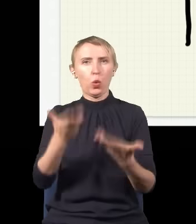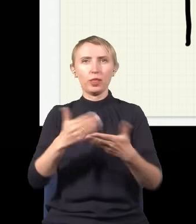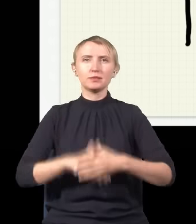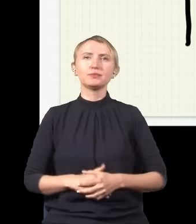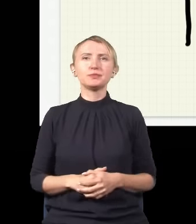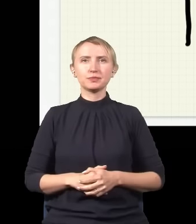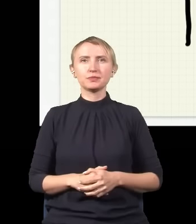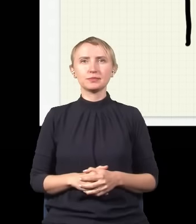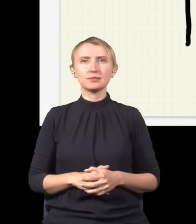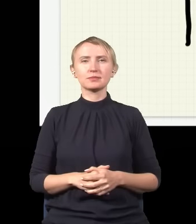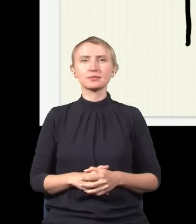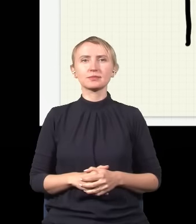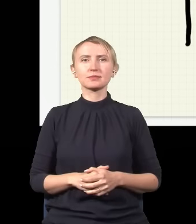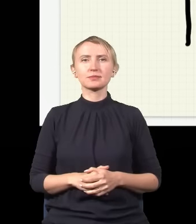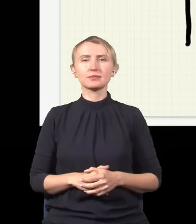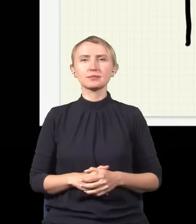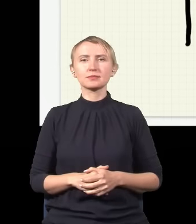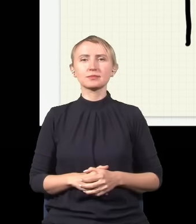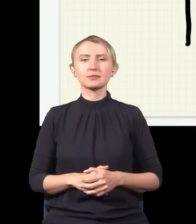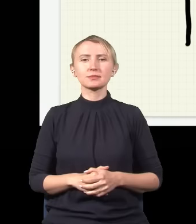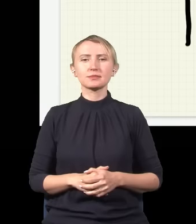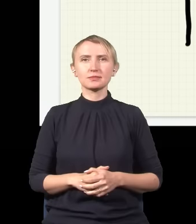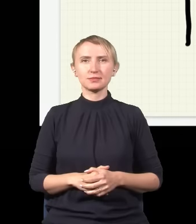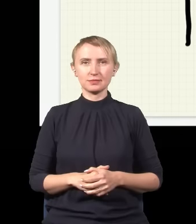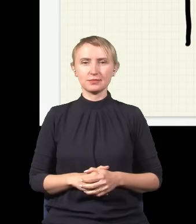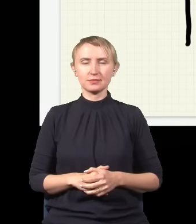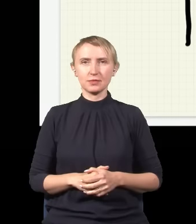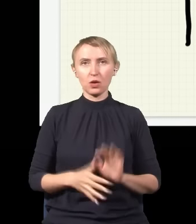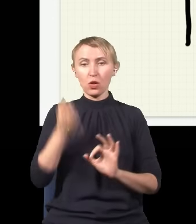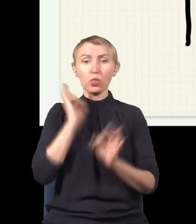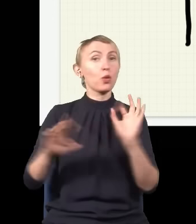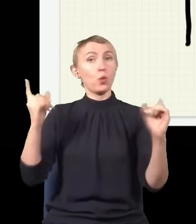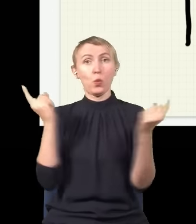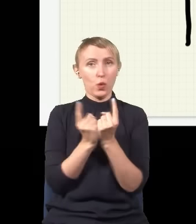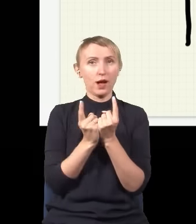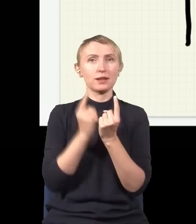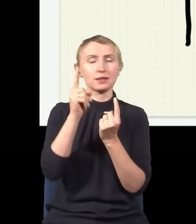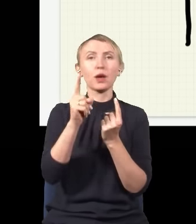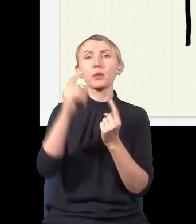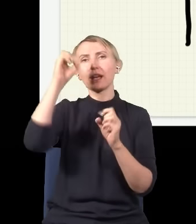ciach, ciach, ciach, ciach i ciach, dokładnie taka sama jak ze światłem,